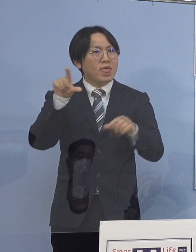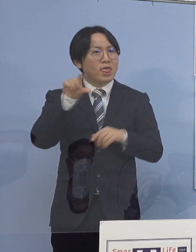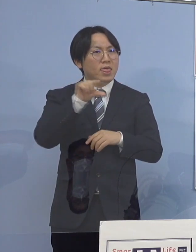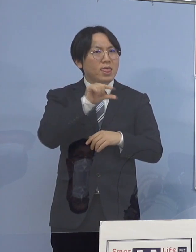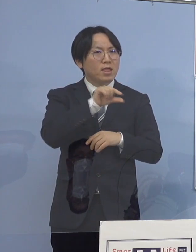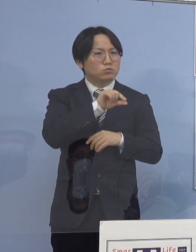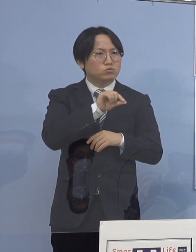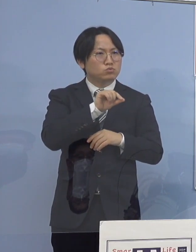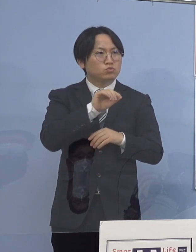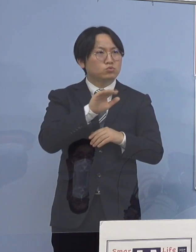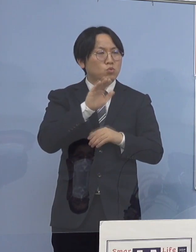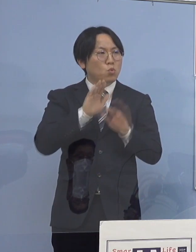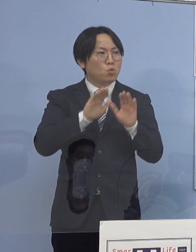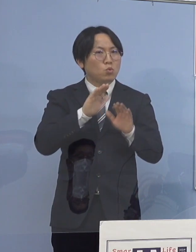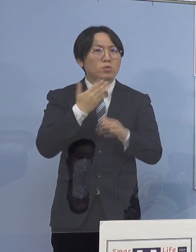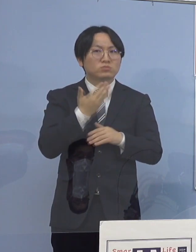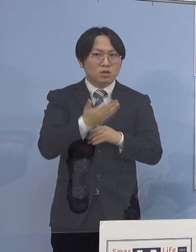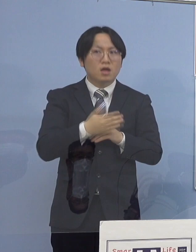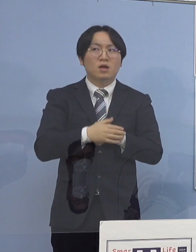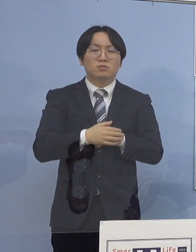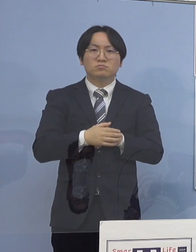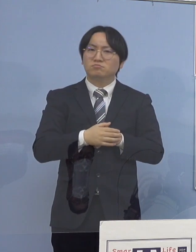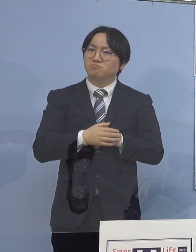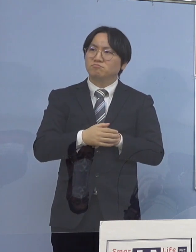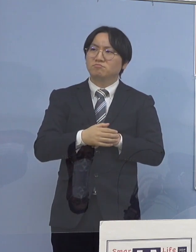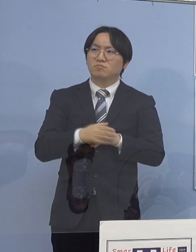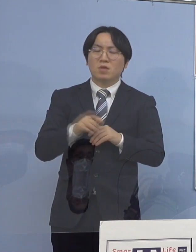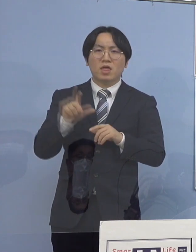（知事） 平準化していくのではなくて 圧倒的に若者が多い